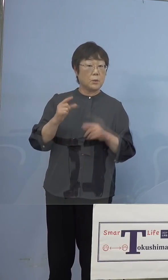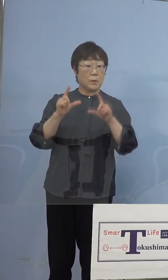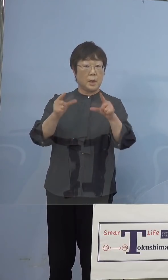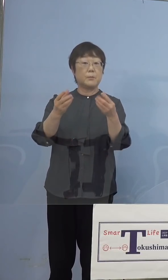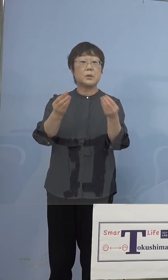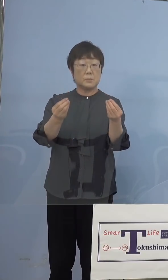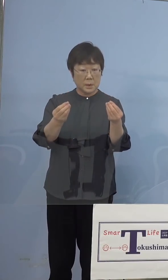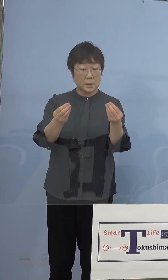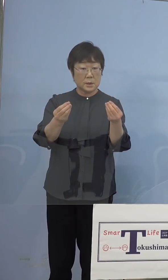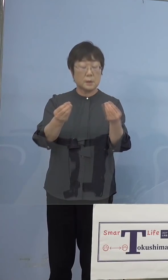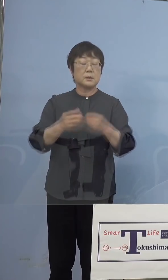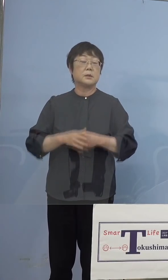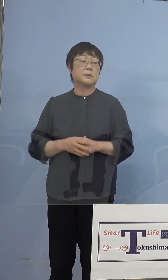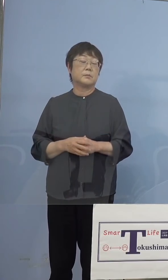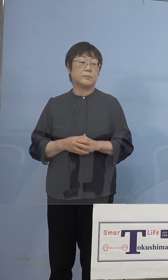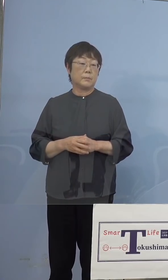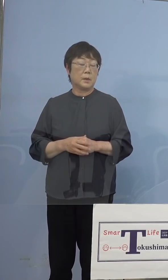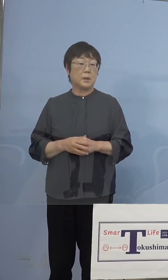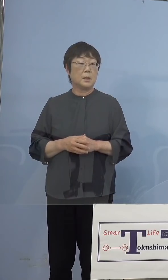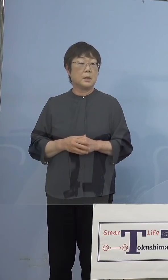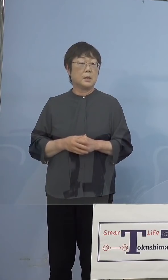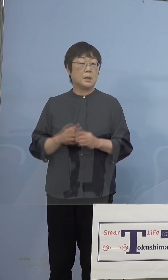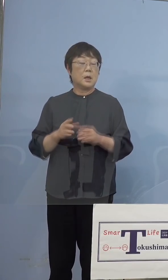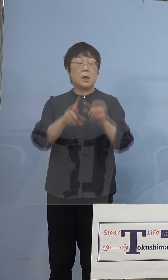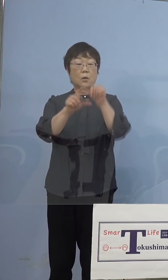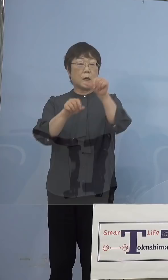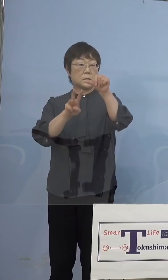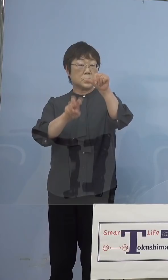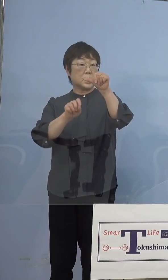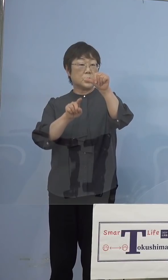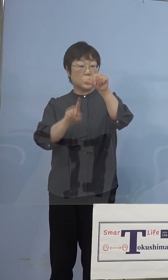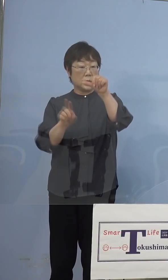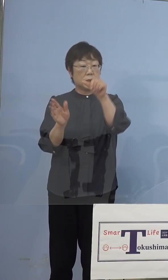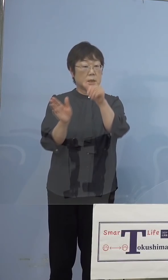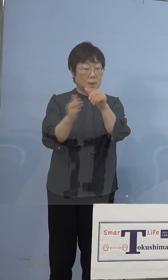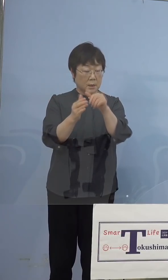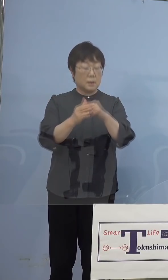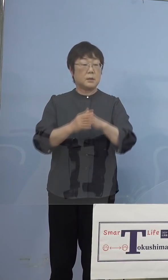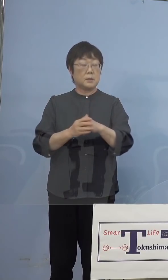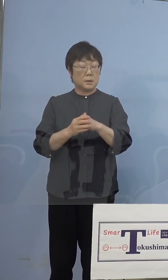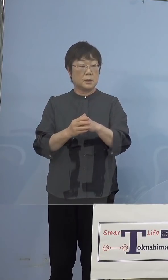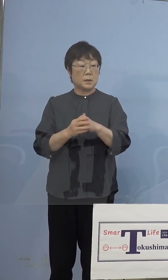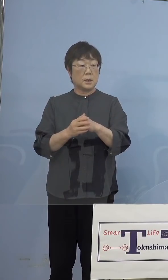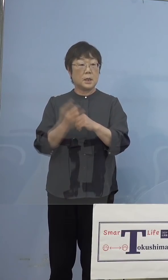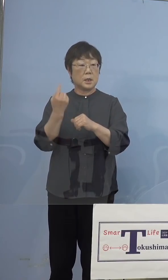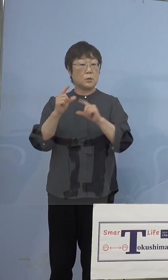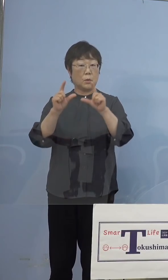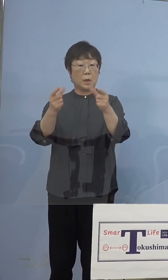いただいたように、つまり5月31日から 昨日発表申し上げたように